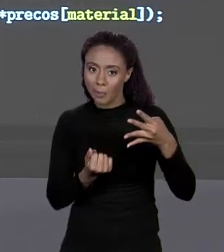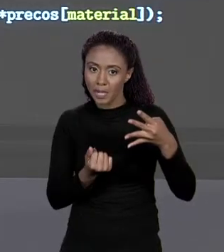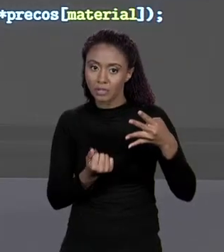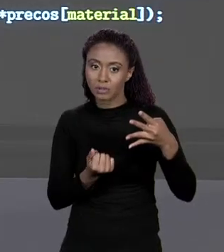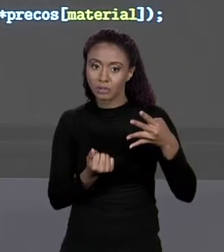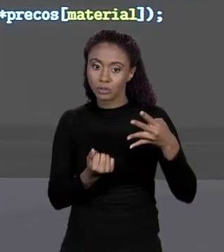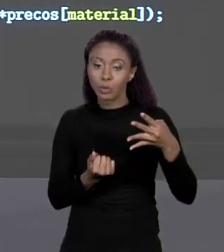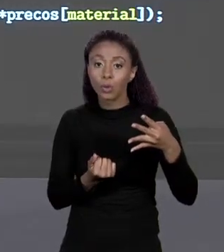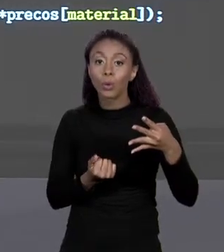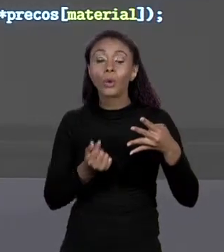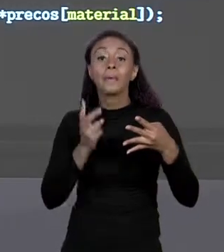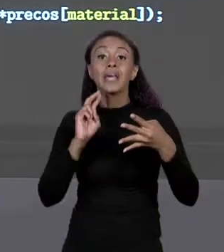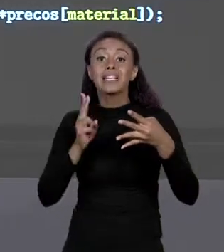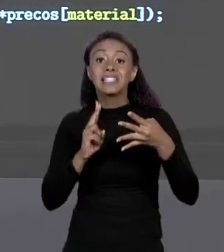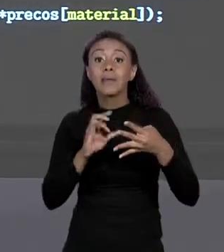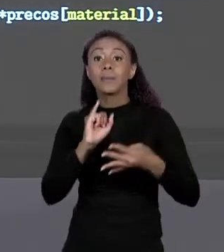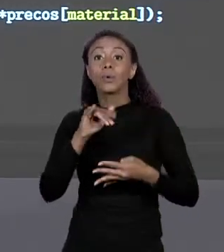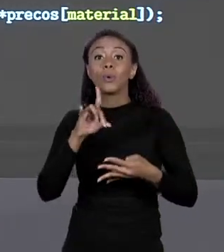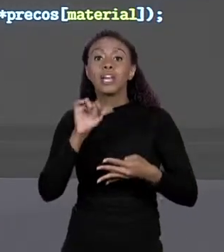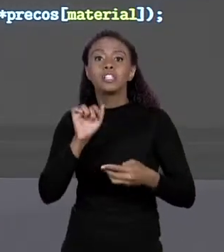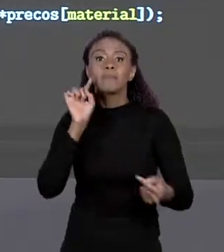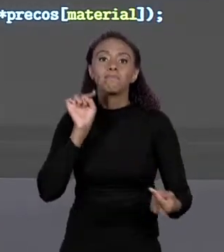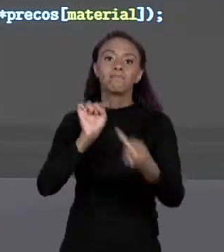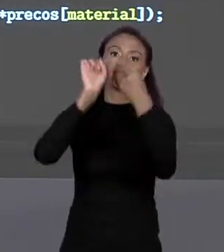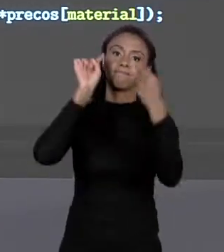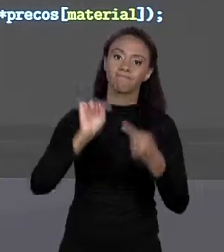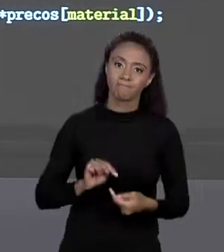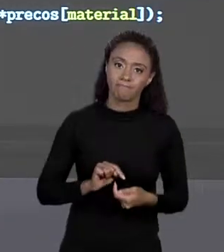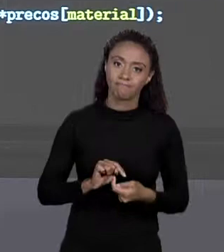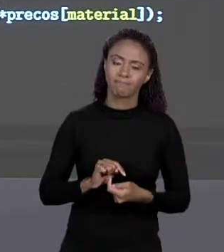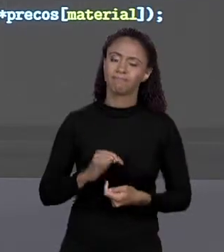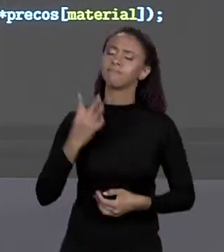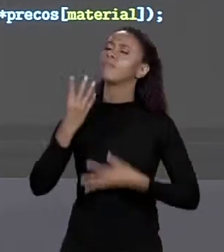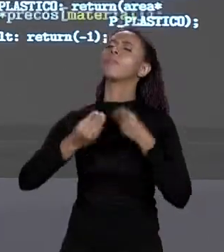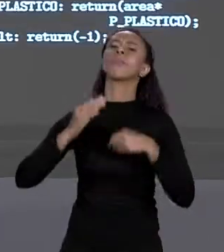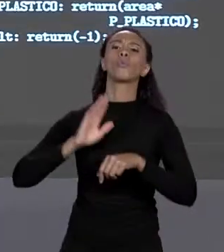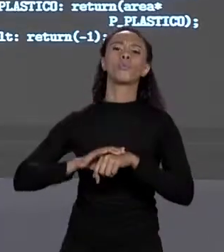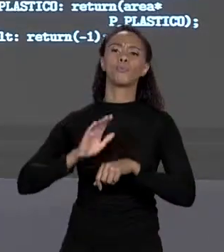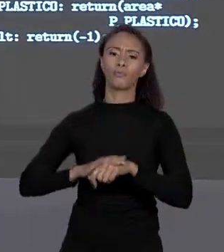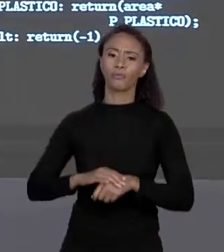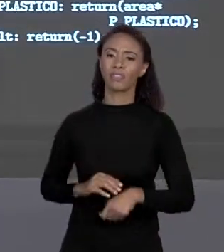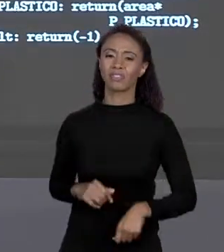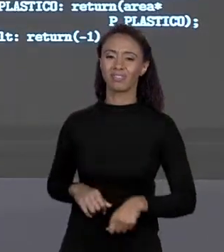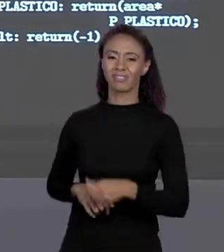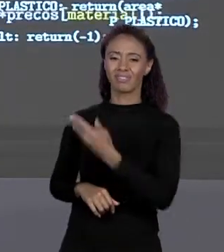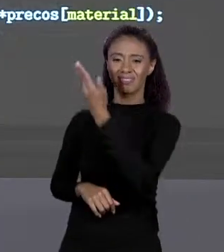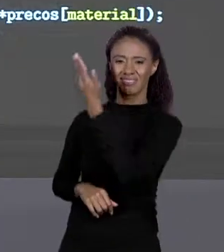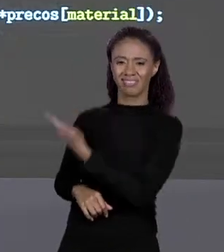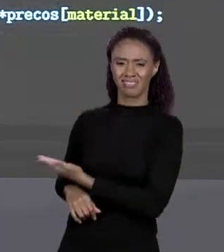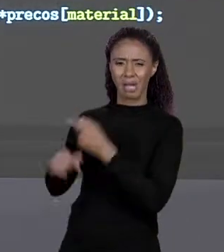CUJO ÍNDICE BATE COM ESSE CÓDIGO, ENTÃO O QUE EU FAÇO? ESSE CÓDIGO MALUCO QUE PODE